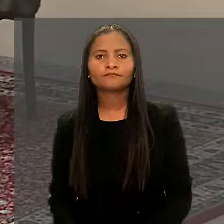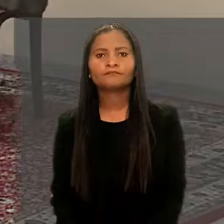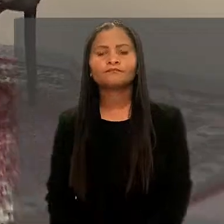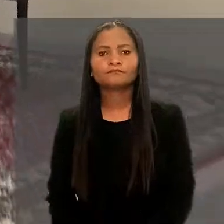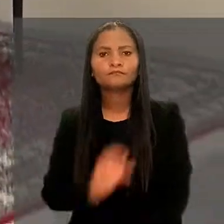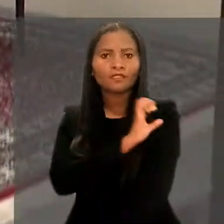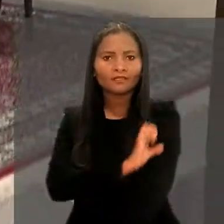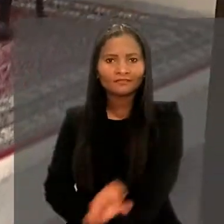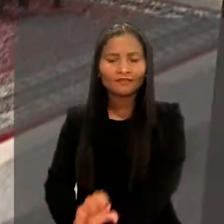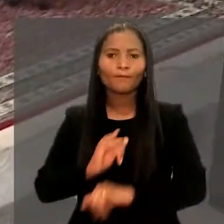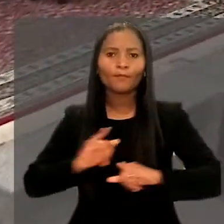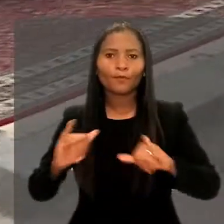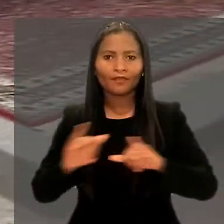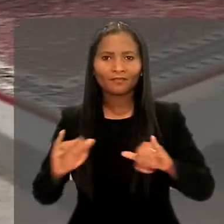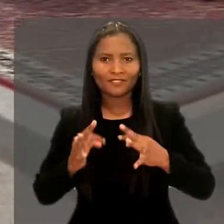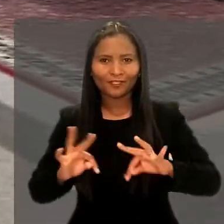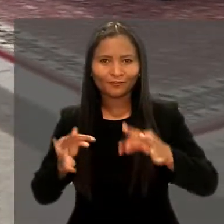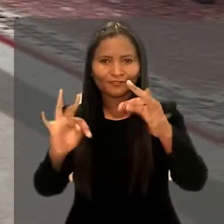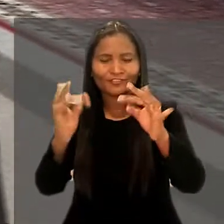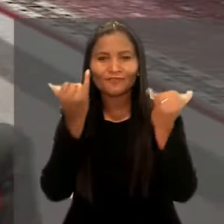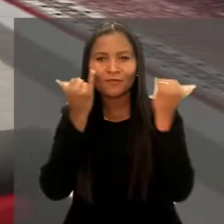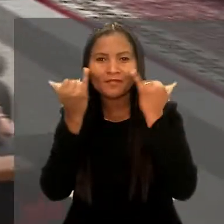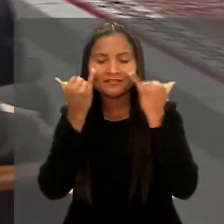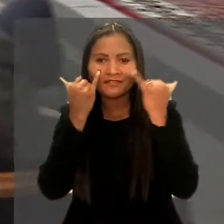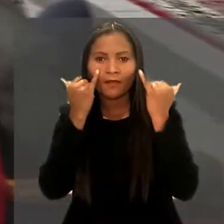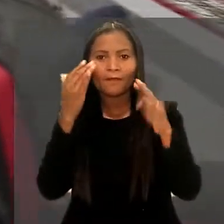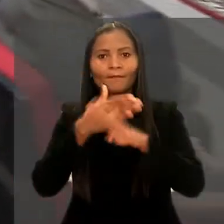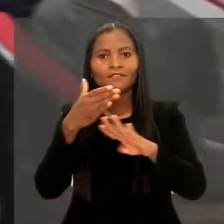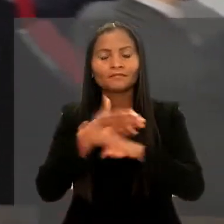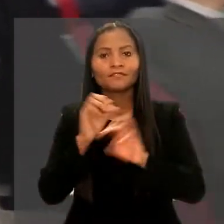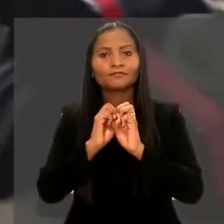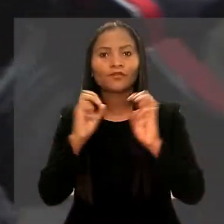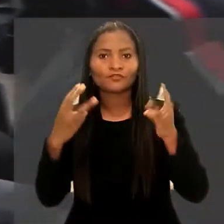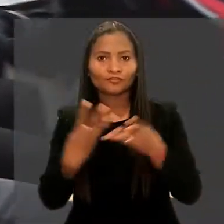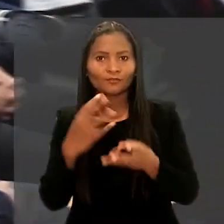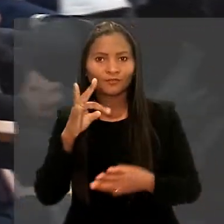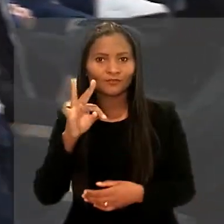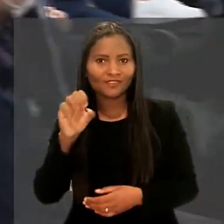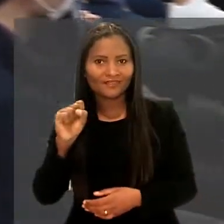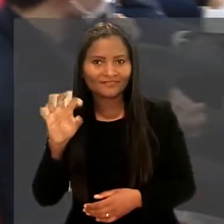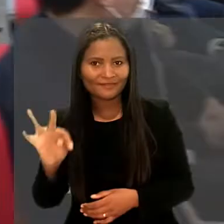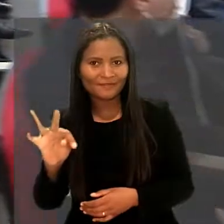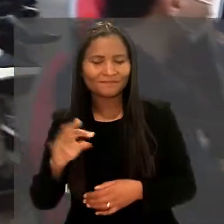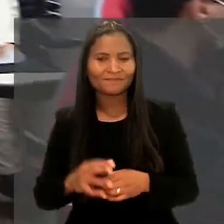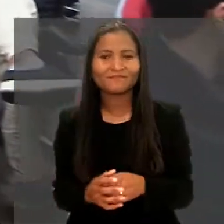Residentes de programa de Tecnologia da Informação participaram de workshop no Tribunal Superior do Trabalho.